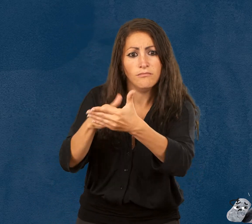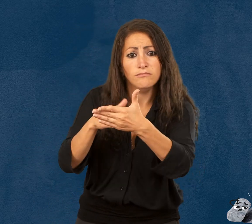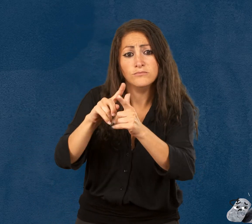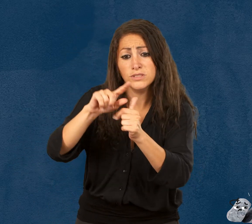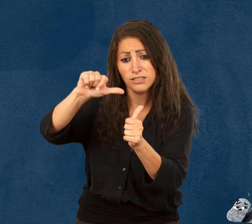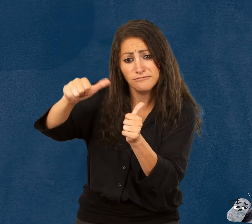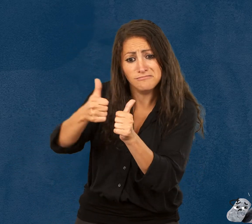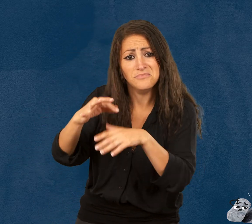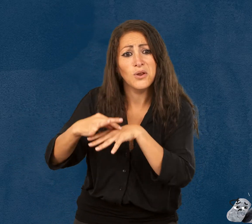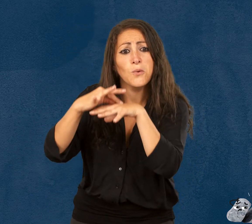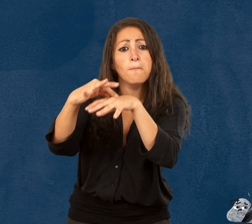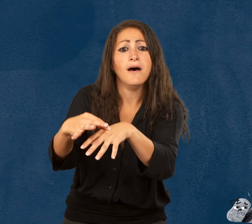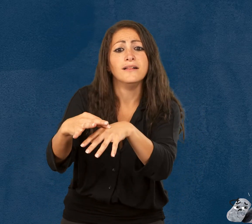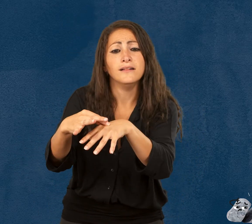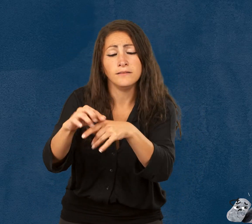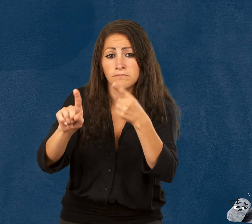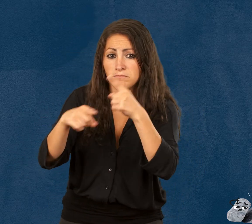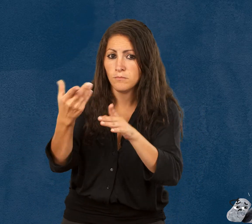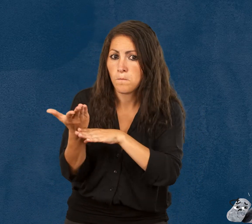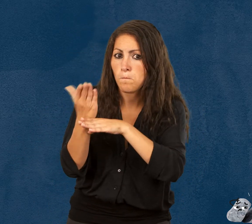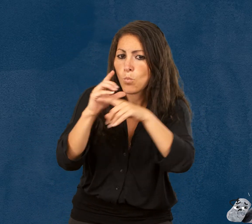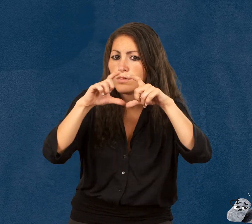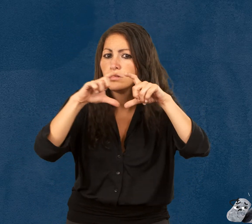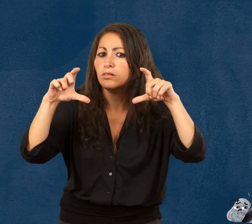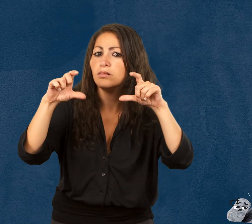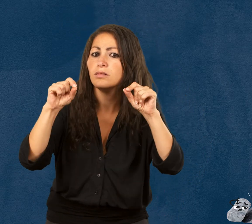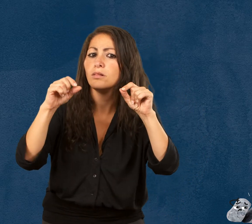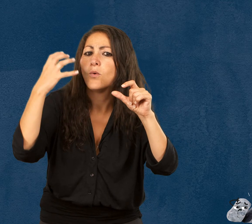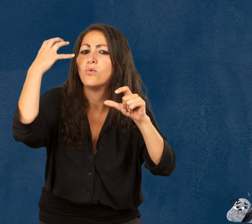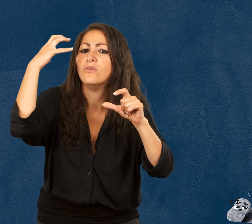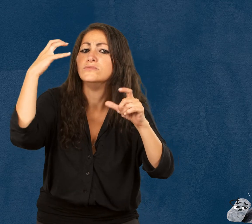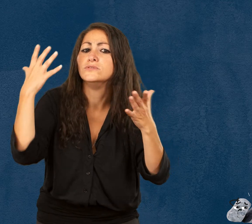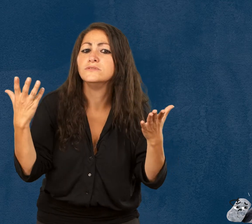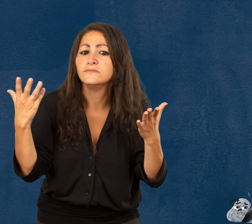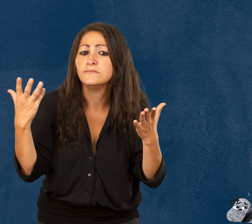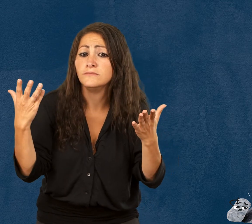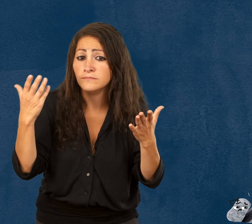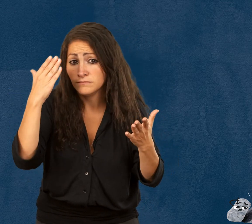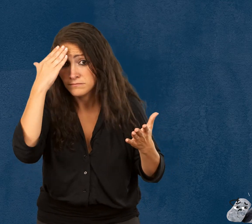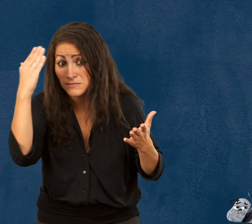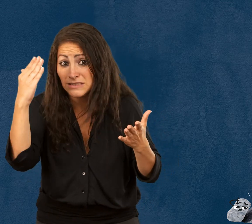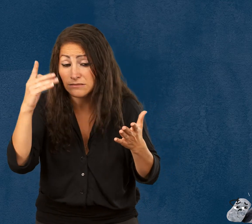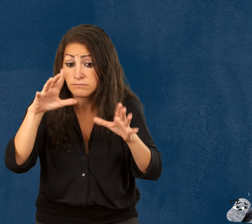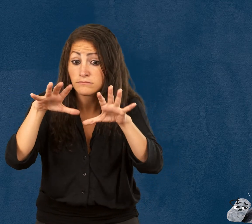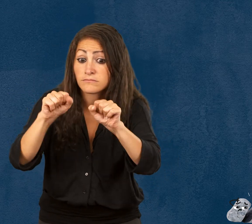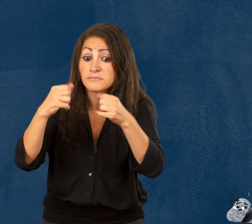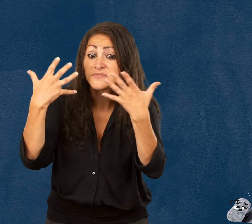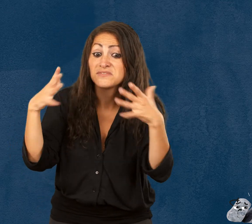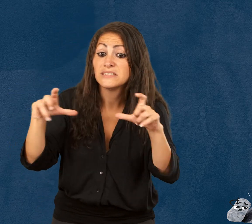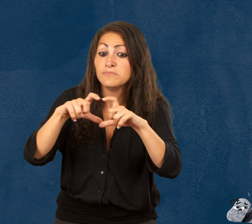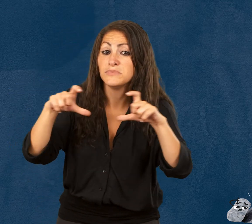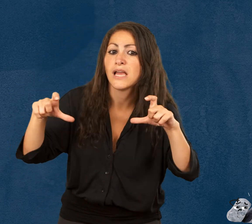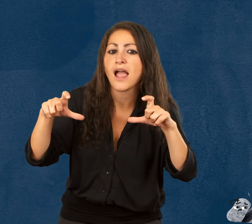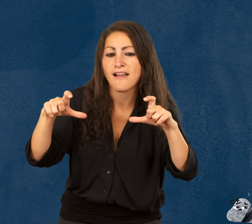et leur accompagnateur sur présentation d’un justificatif. Une fois en possession de votre billet,